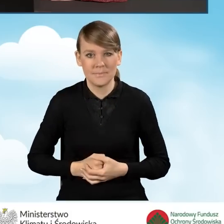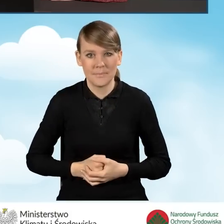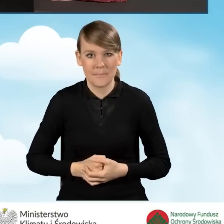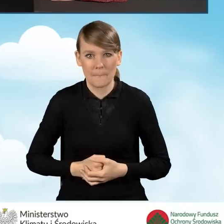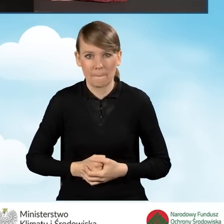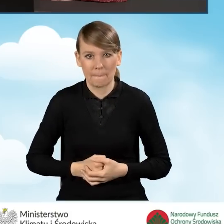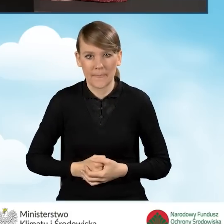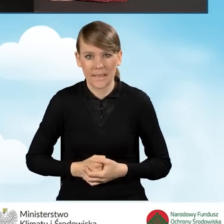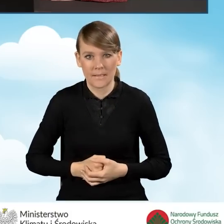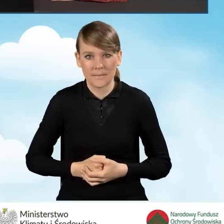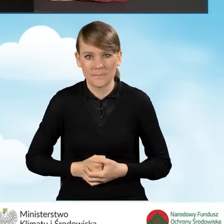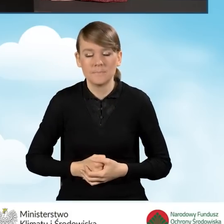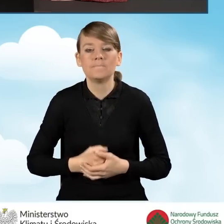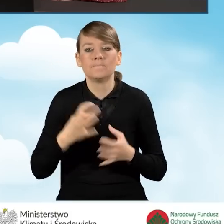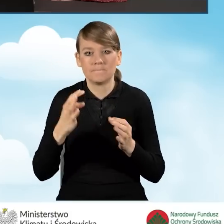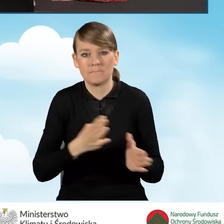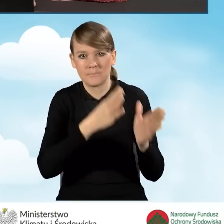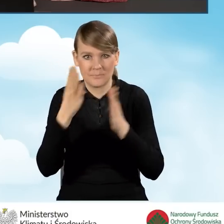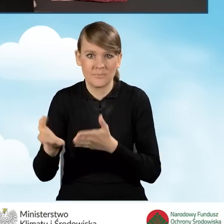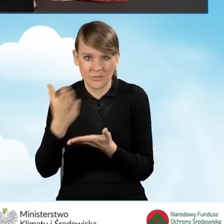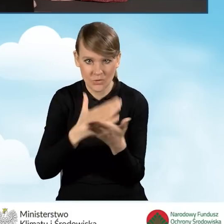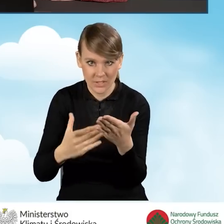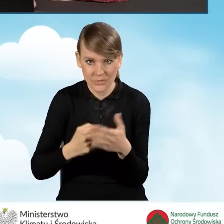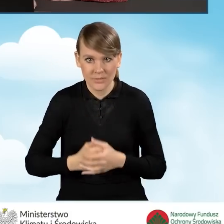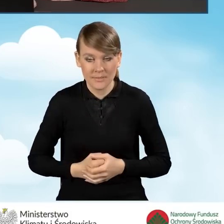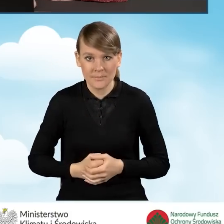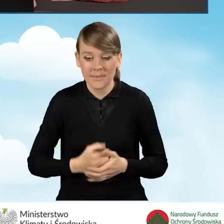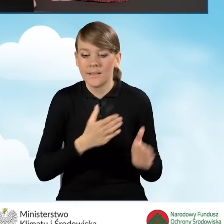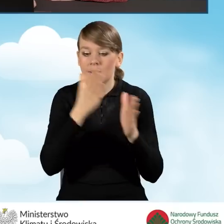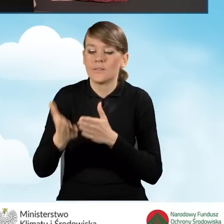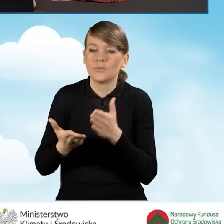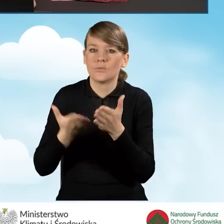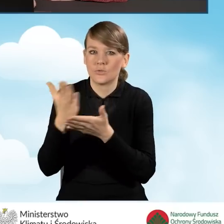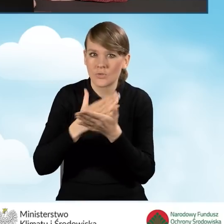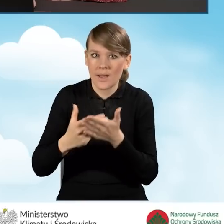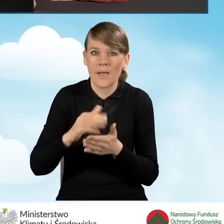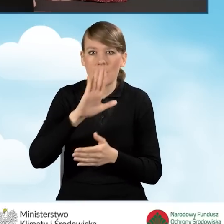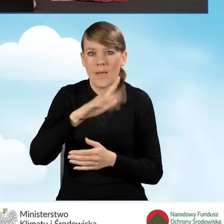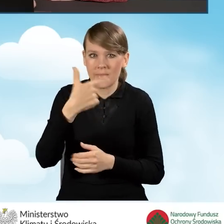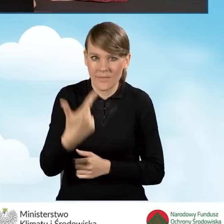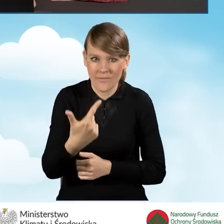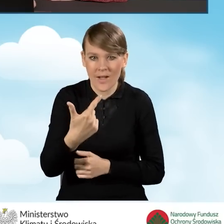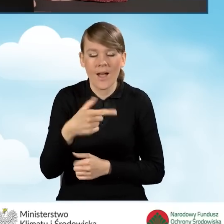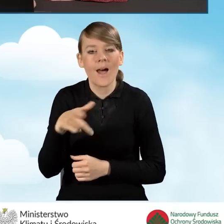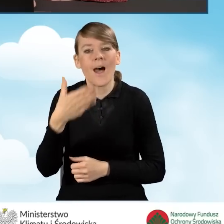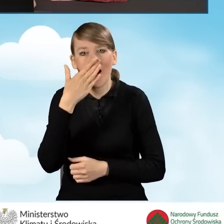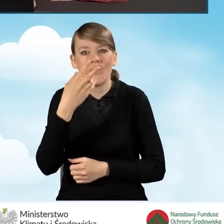I przejdziemy do dalszej części wypełniania wniosku. W dalszej części mamy podsekcję B2, czyli rodzaj przedsięwzięcia,